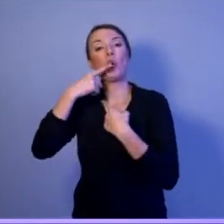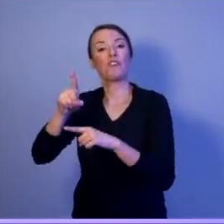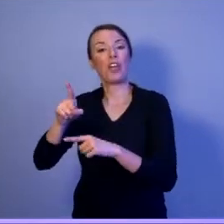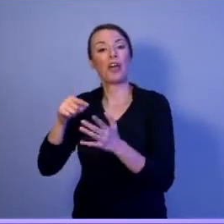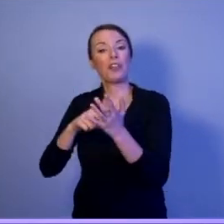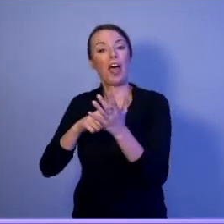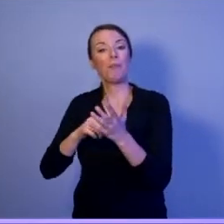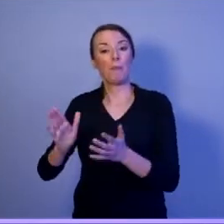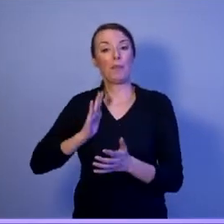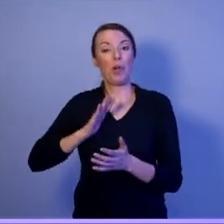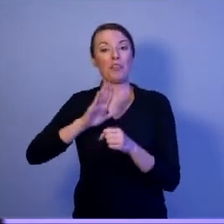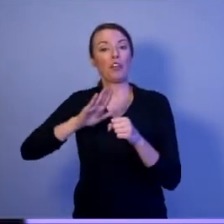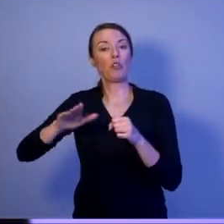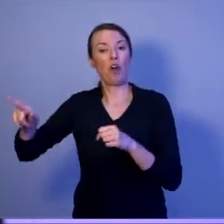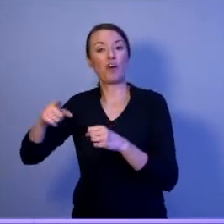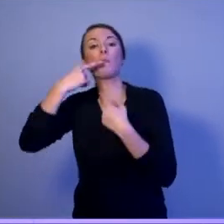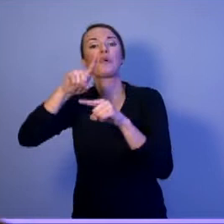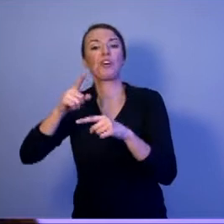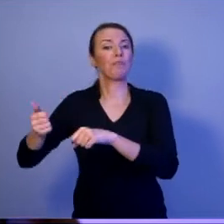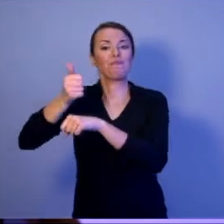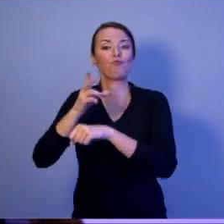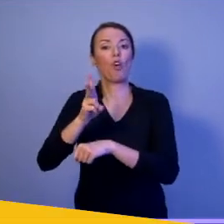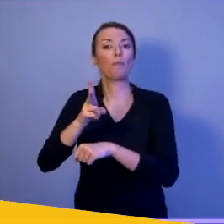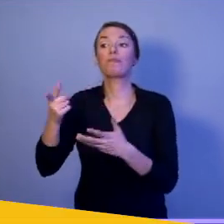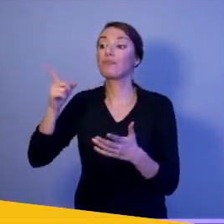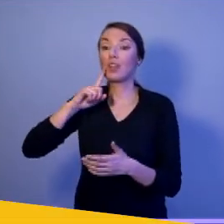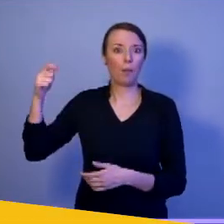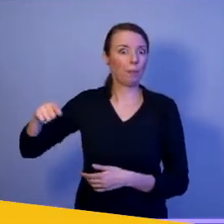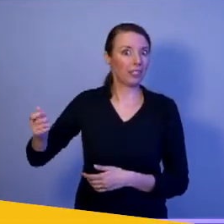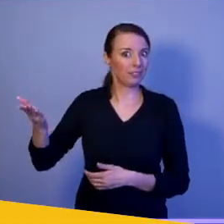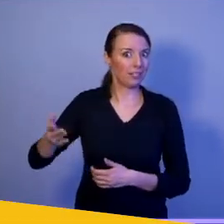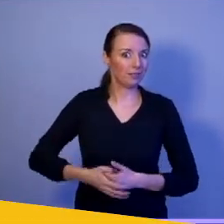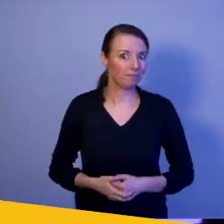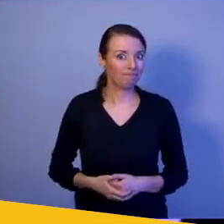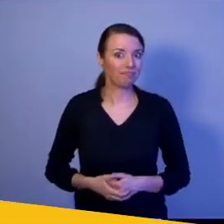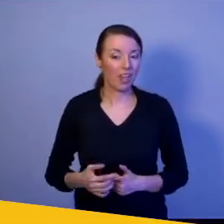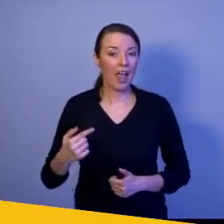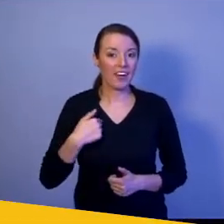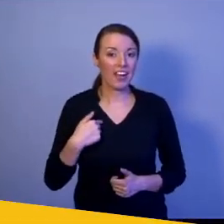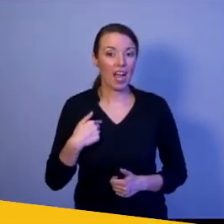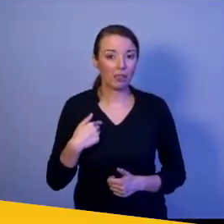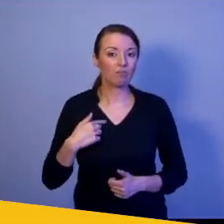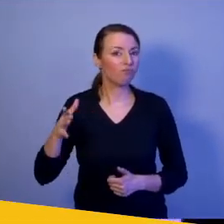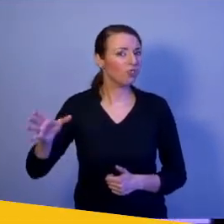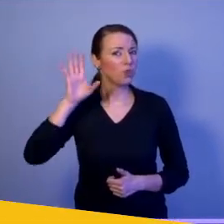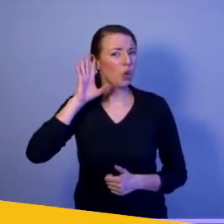Nie kto inny, tylko prezydent. Ja niejednokrotnie słysze, że dzisiejsza legislacja nie pozwala prezydentowi